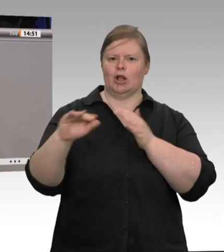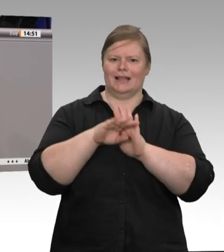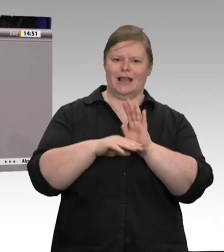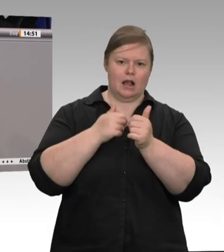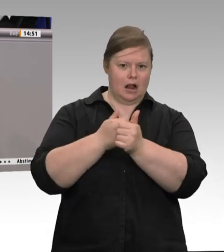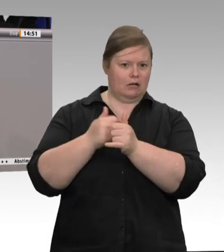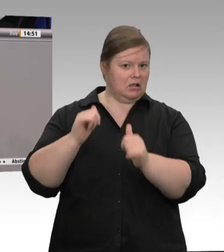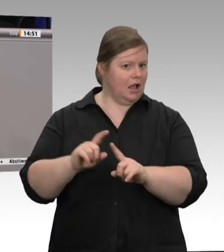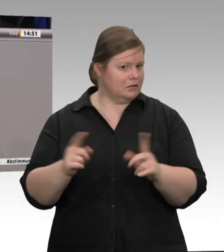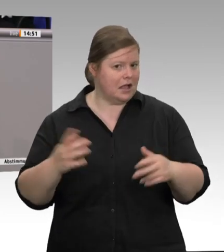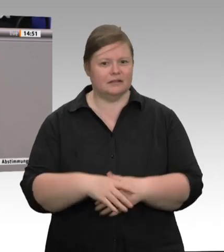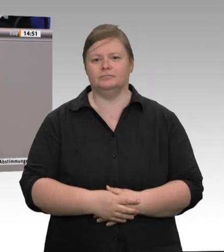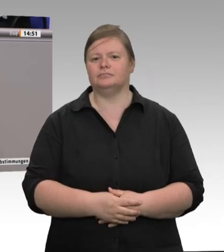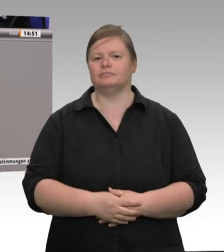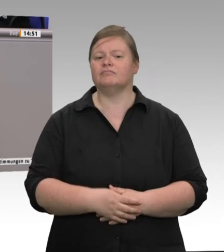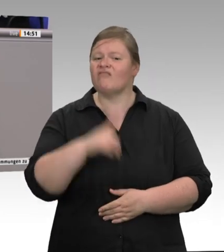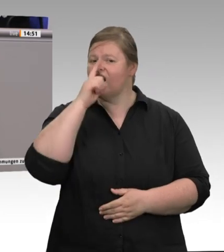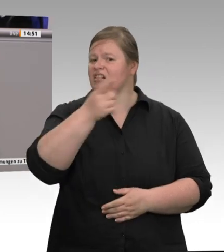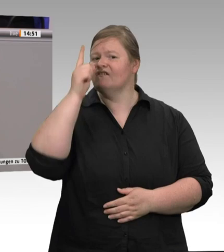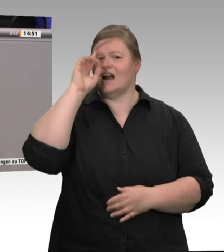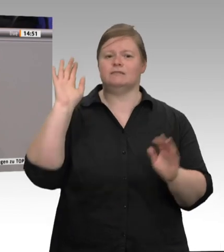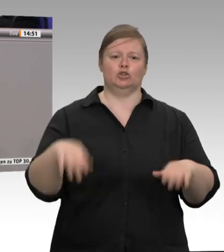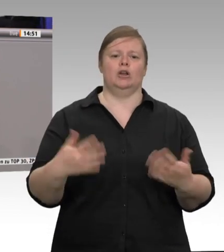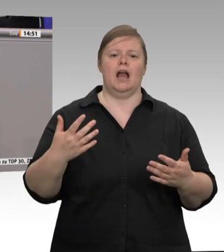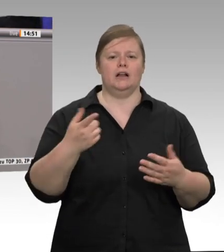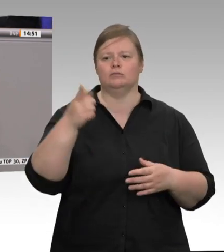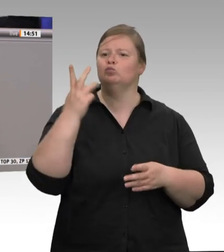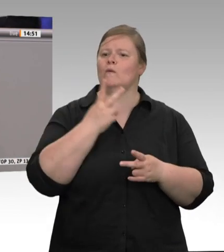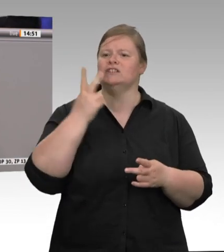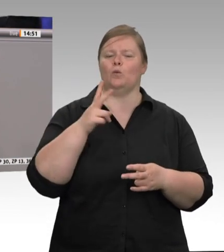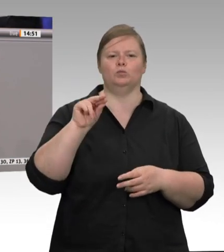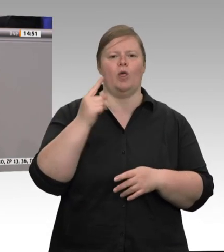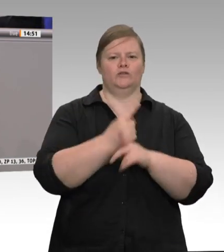Da sucht man lieber wieder nach Sündenböcken, um vom eigenen politischen Versagen abzulenken.